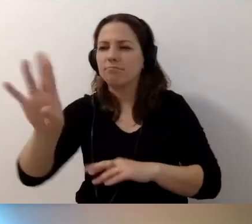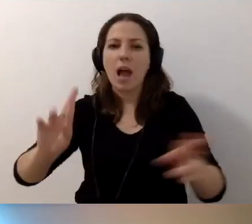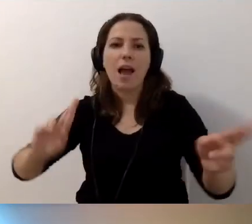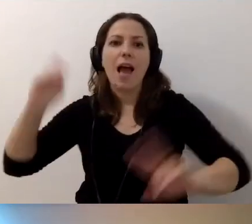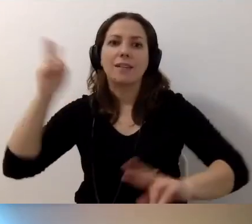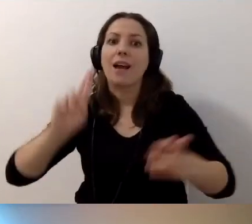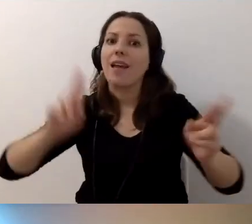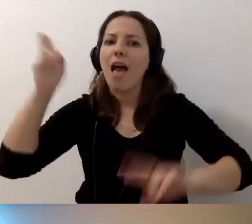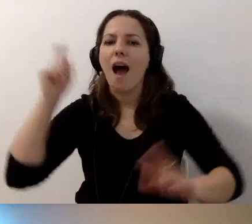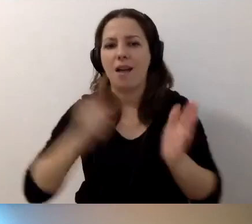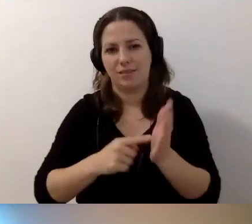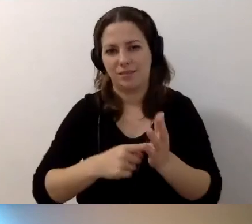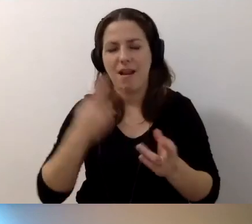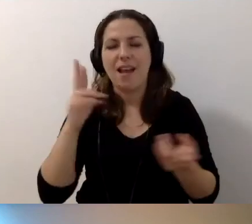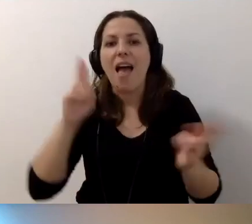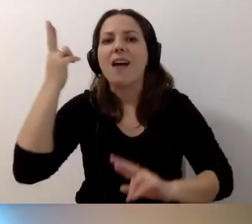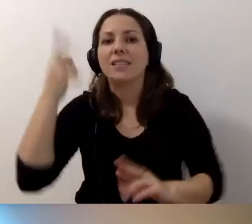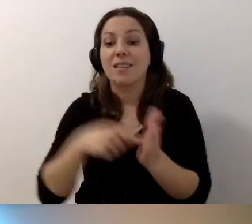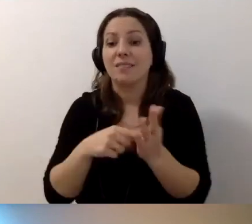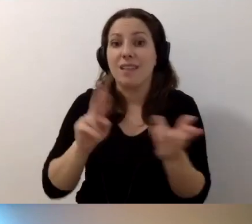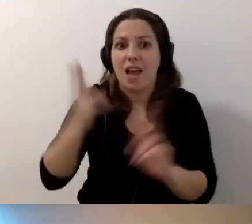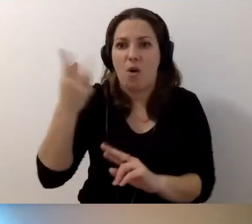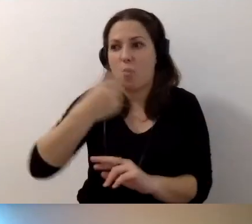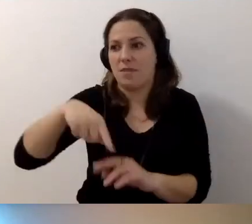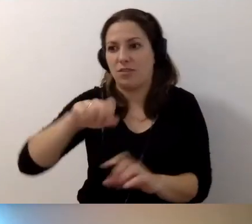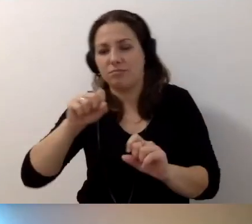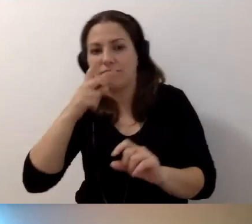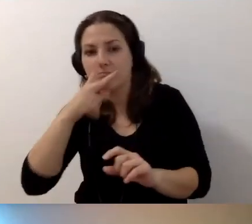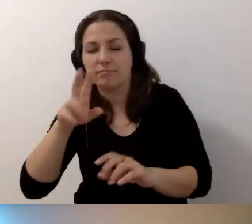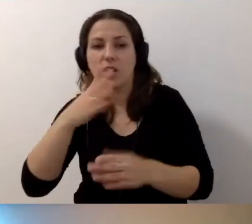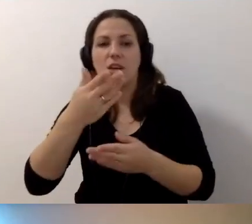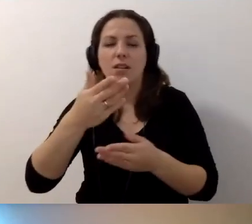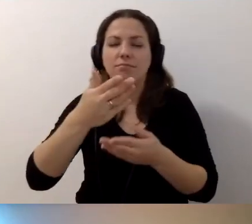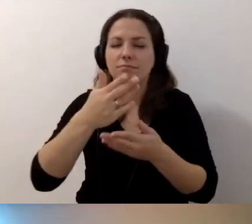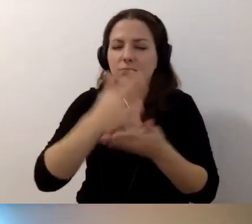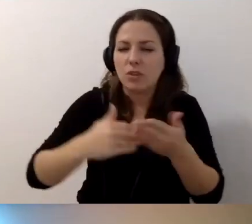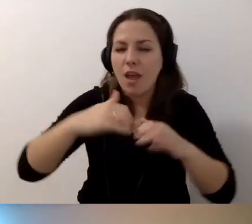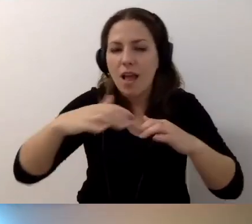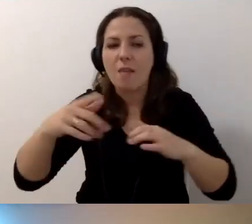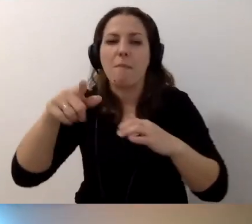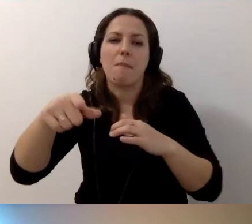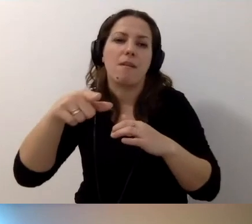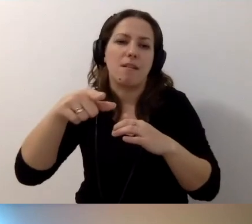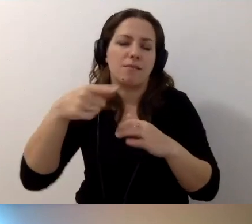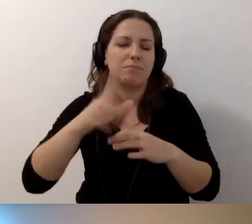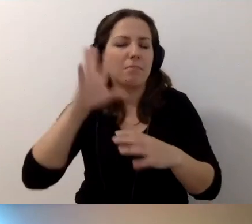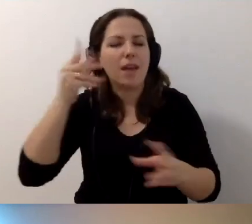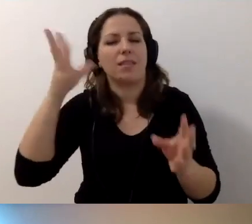To bardzo ważne. Reagujmy. Dzielmy się tym, sieciujmy itd. To piękne podsumowanie.